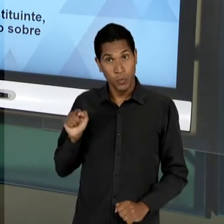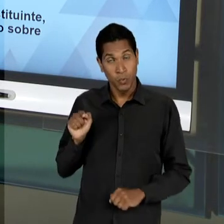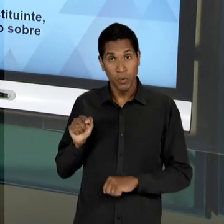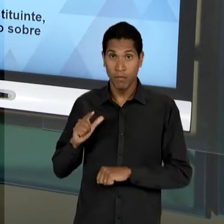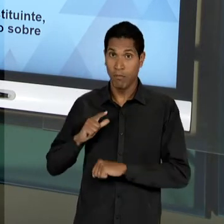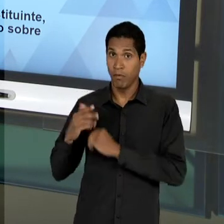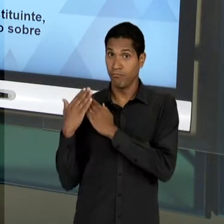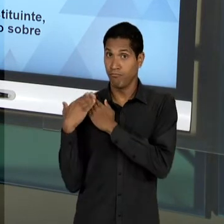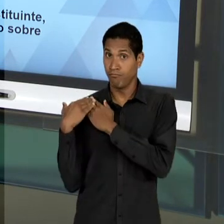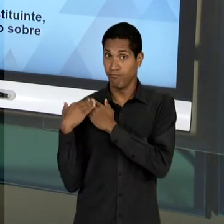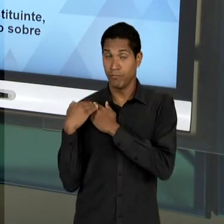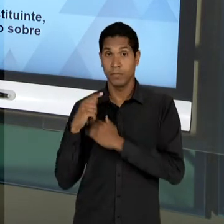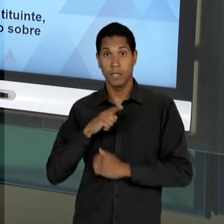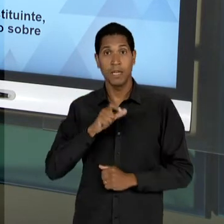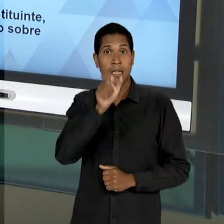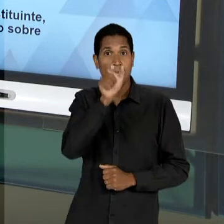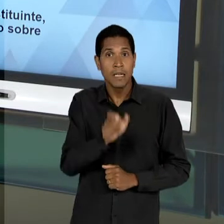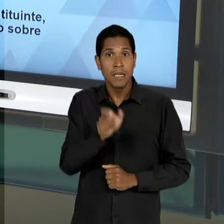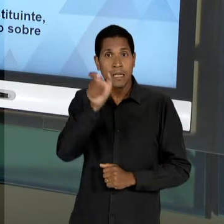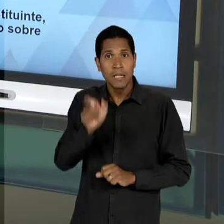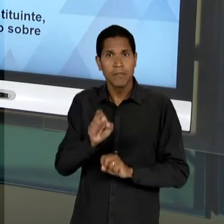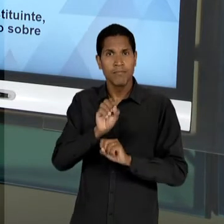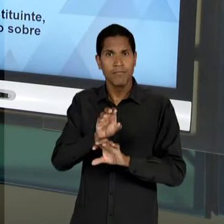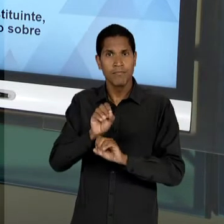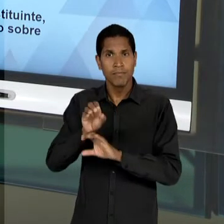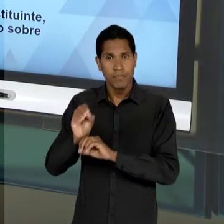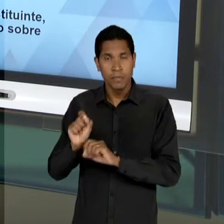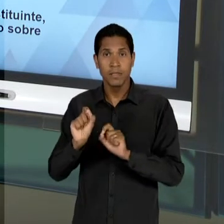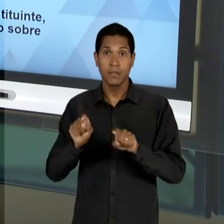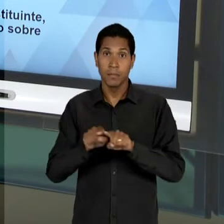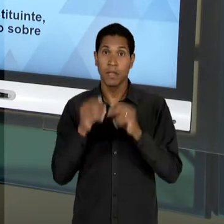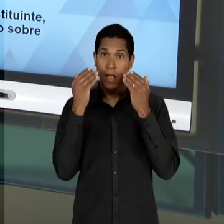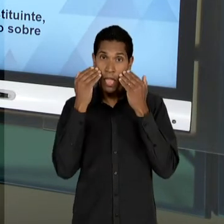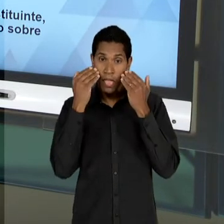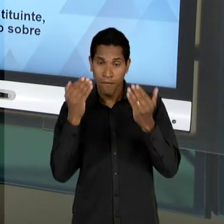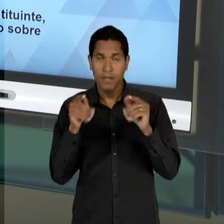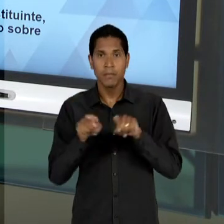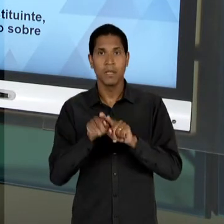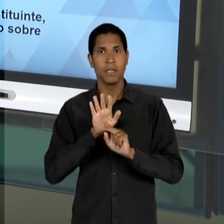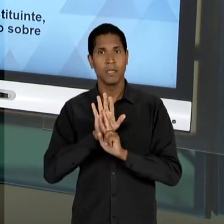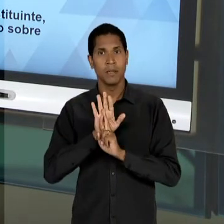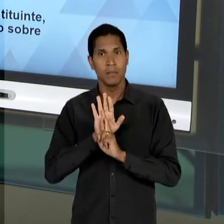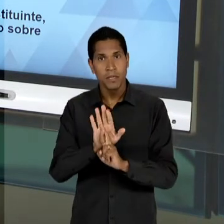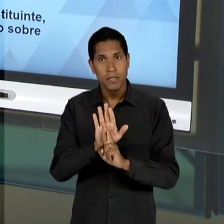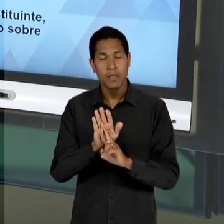EDUCADORES QUE VÃO ESTAR À TESTA, À FRENTE DE INSTITUIÇÕES IMPORTANTES COMO O CASO DO 'INEP',